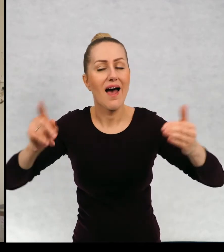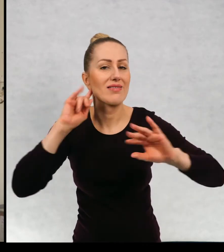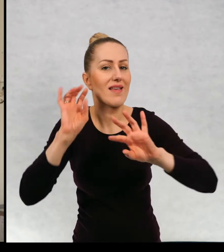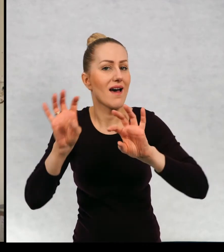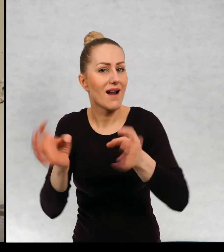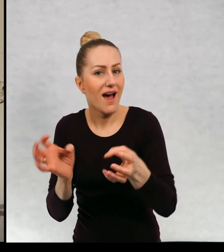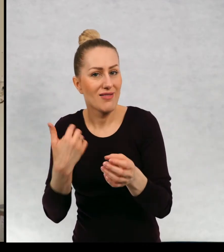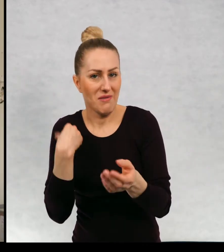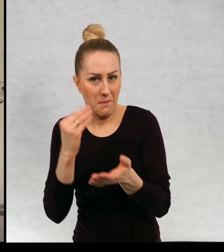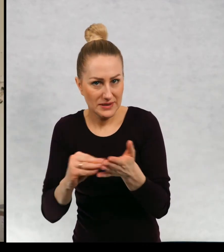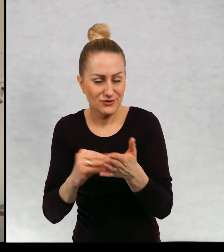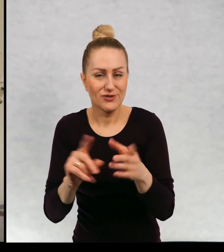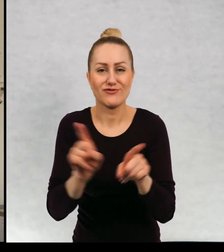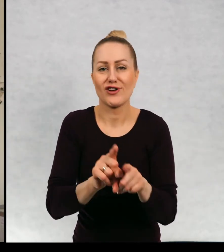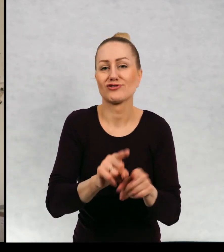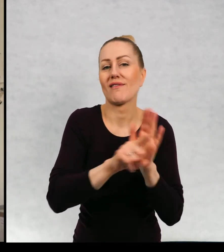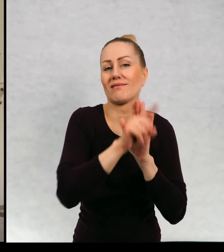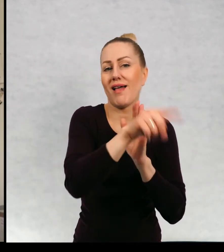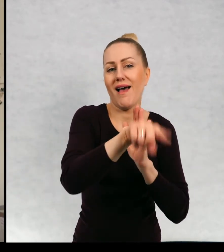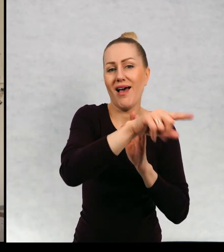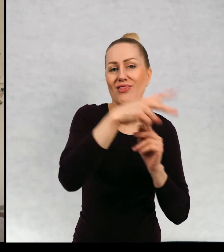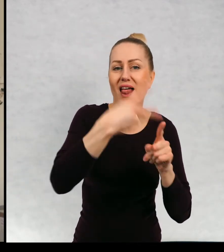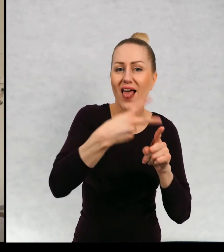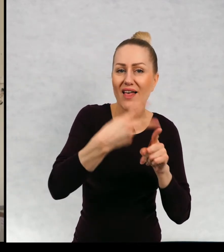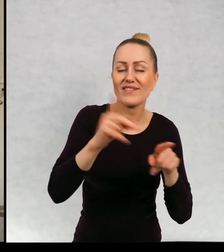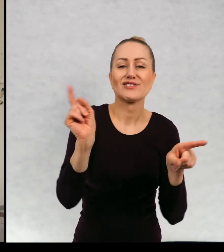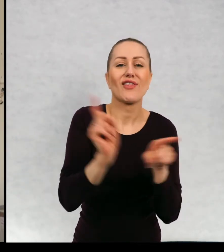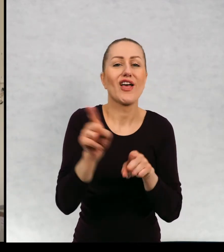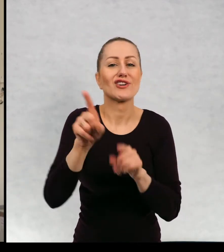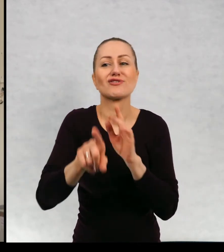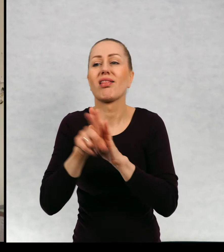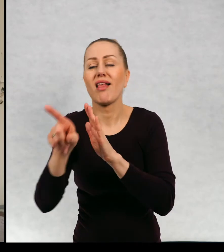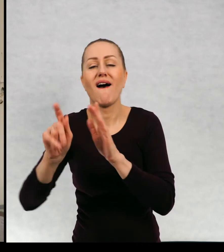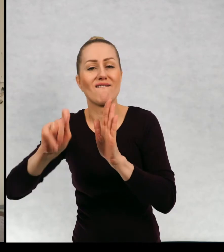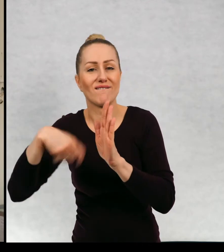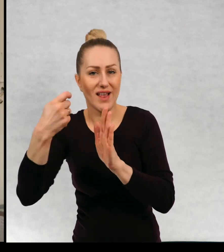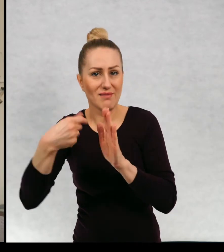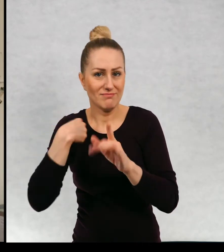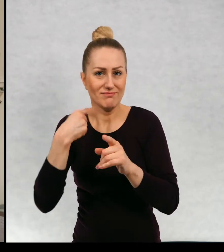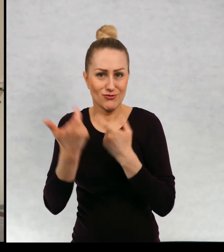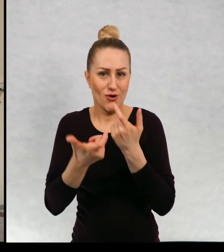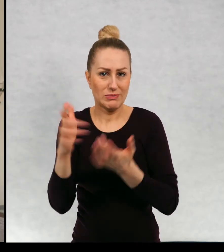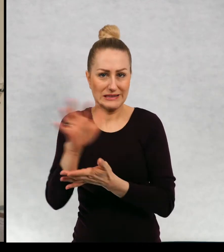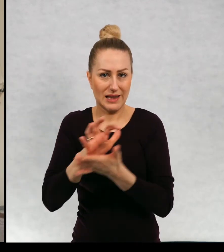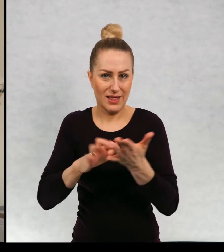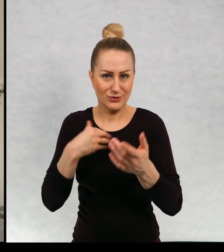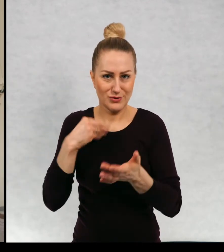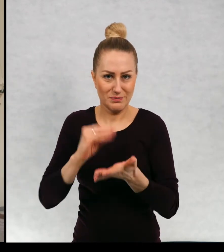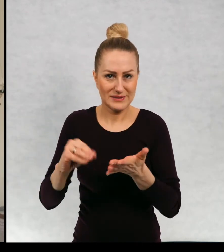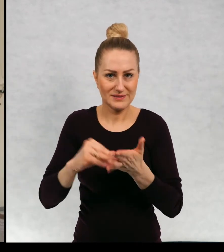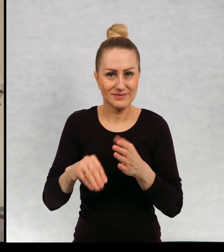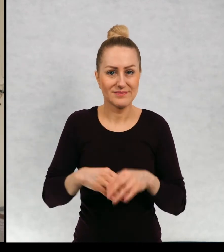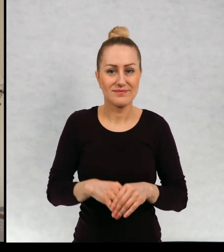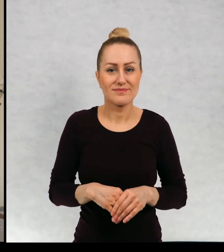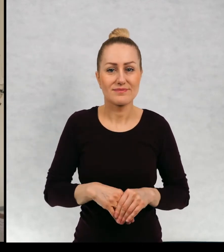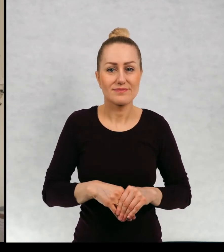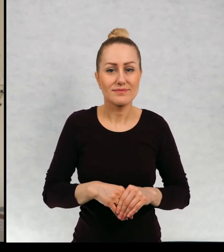radiowego dla dla telewizji, dla również, dla filmu